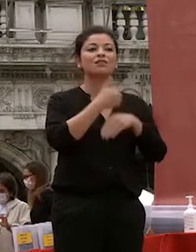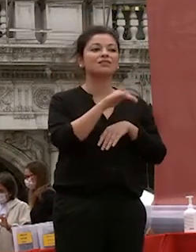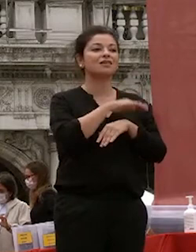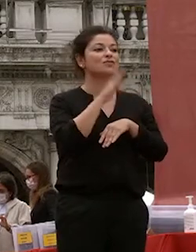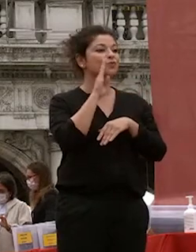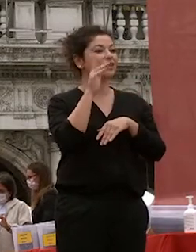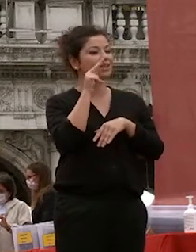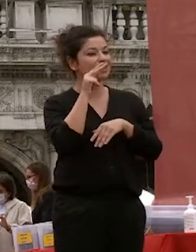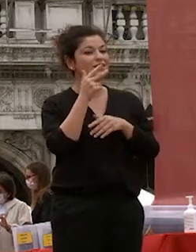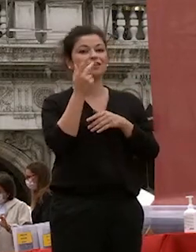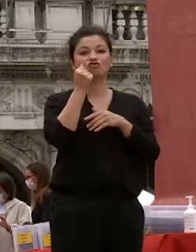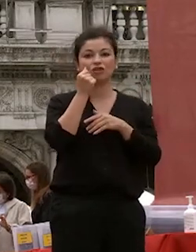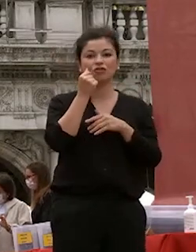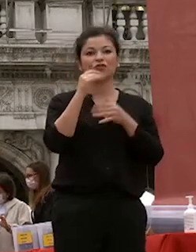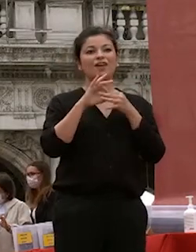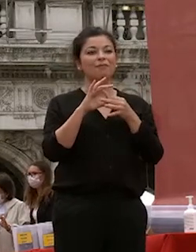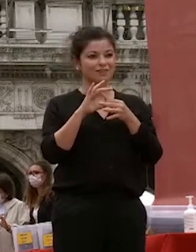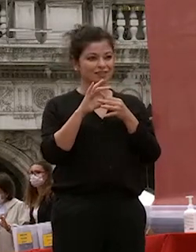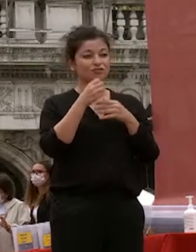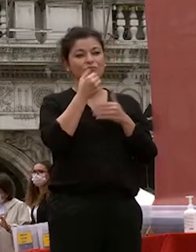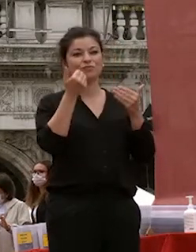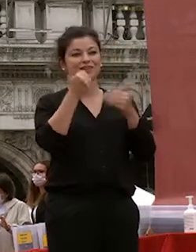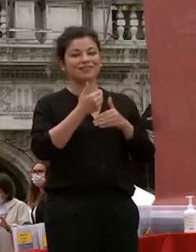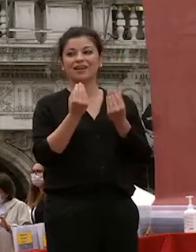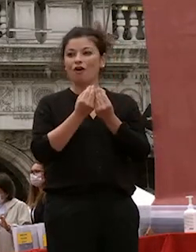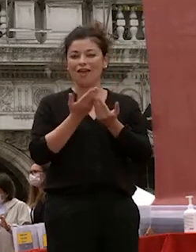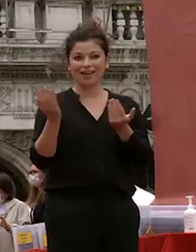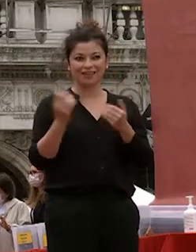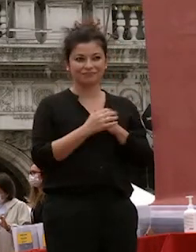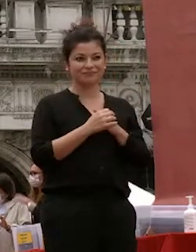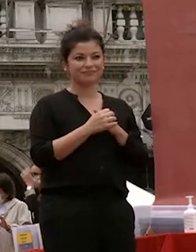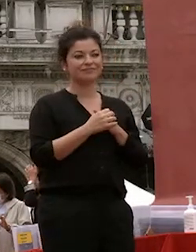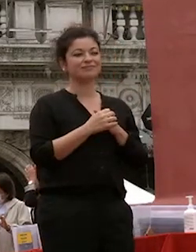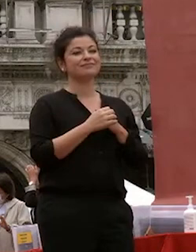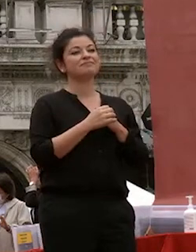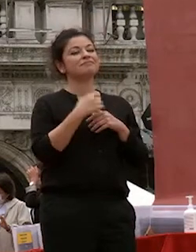genitori amici buonasera colleghi sono onorata per